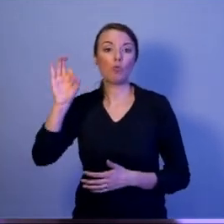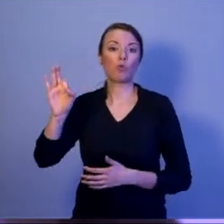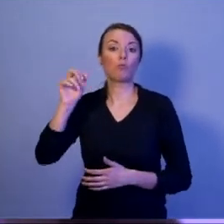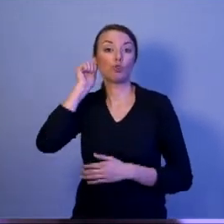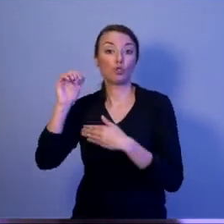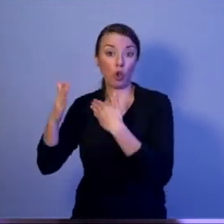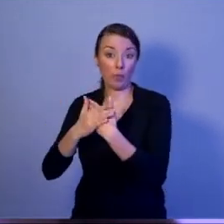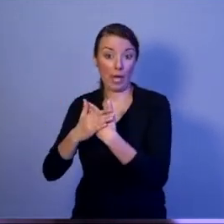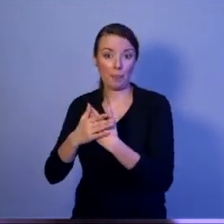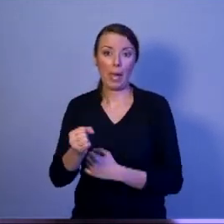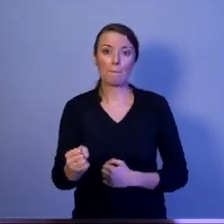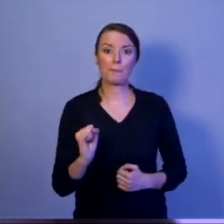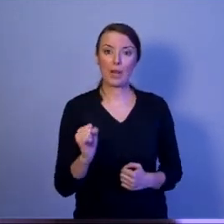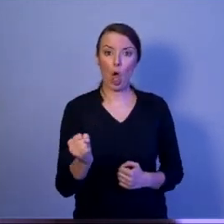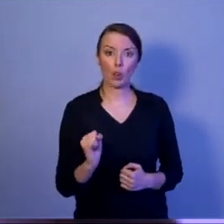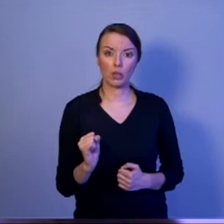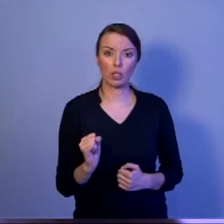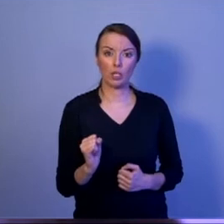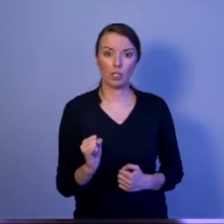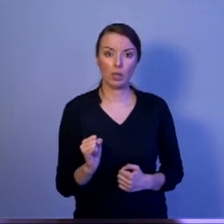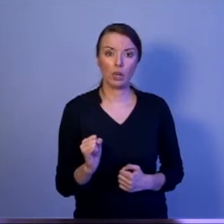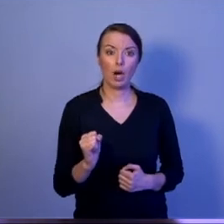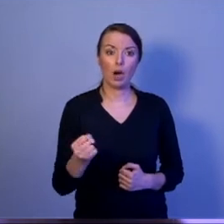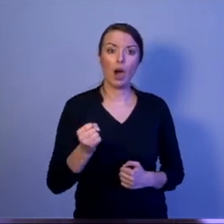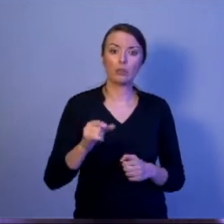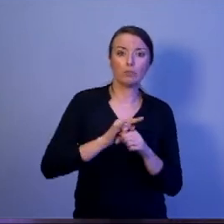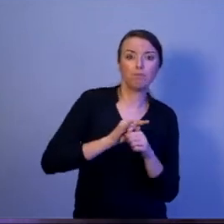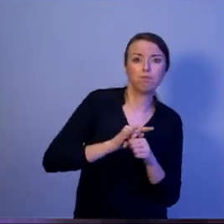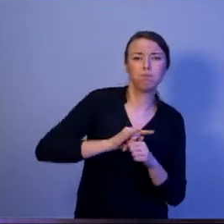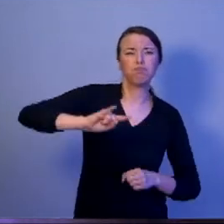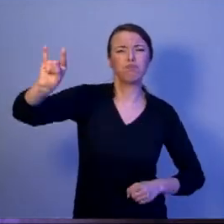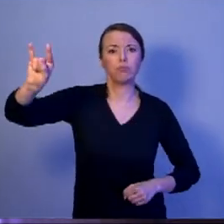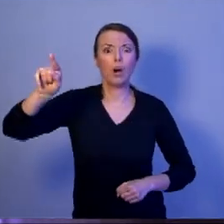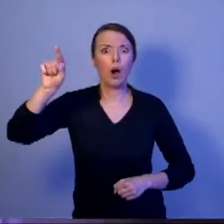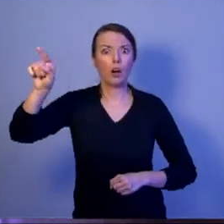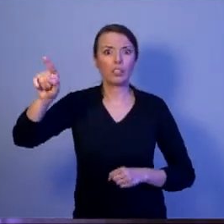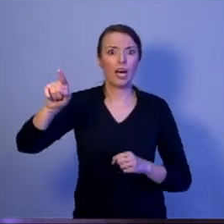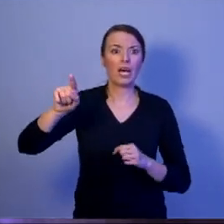pilot myśliwca bojowego wykonuje zadania dla bezpieczeństwa naszego kraju,